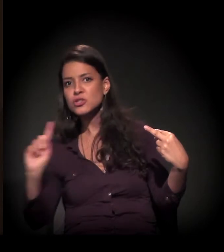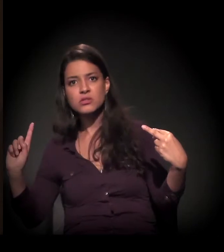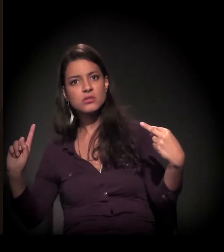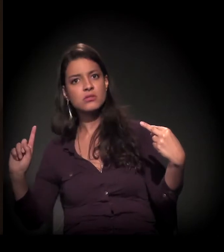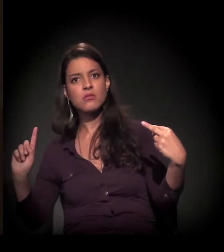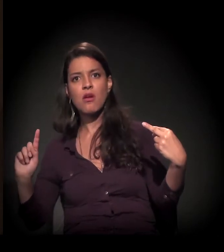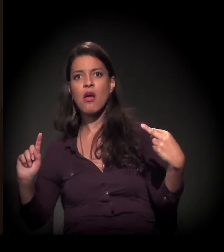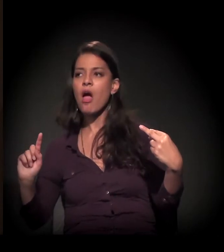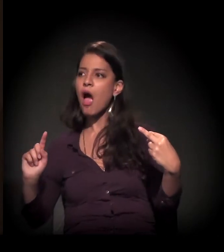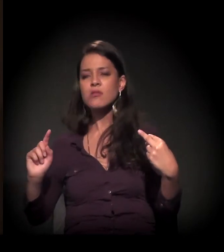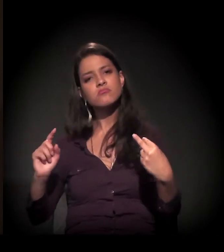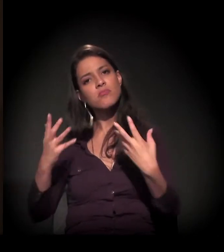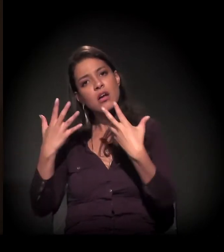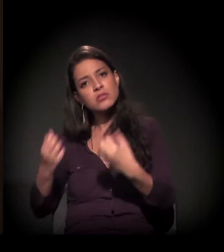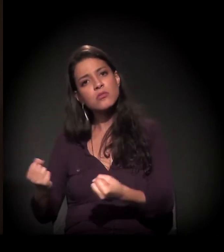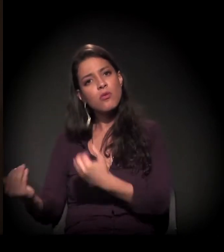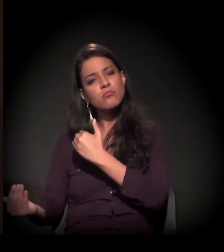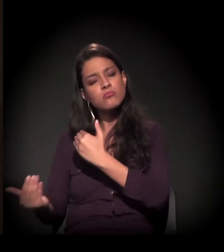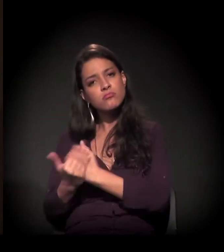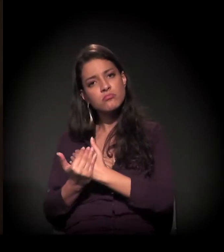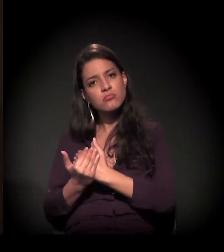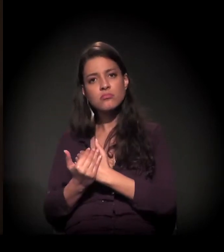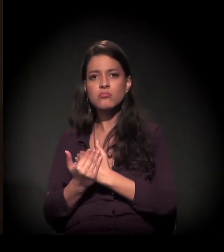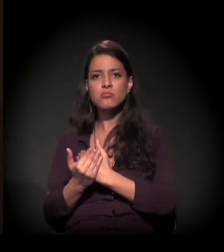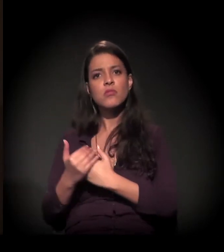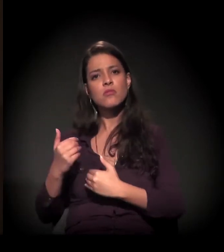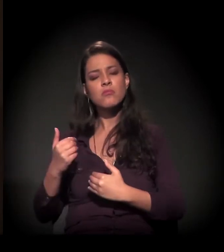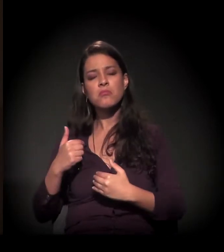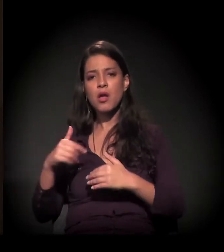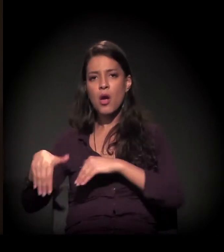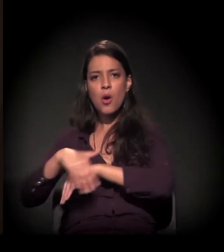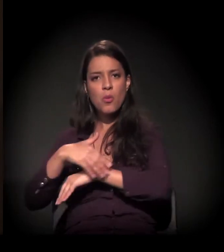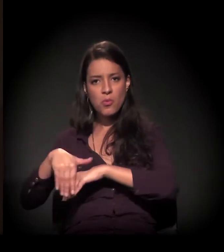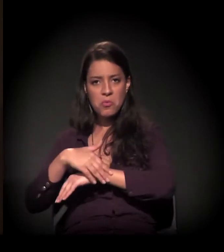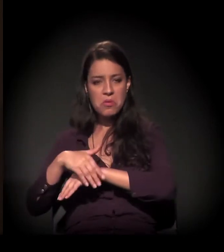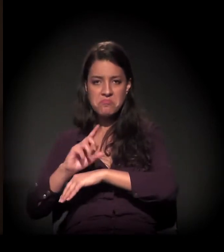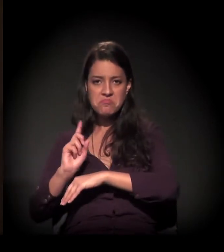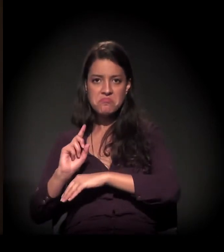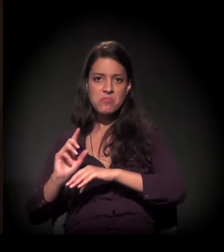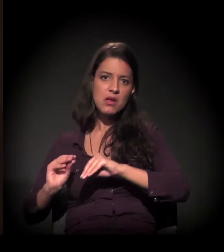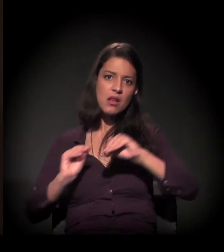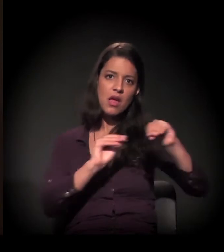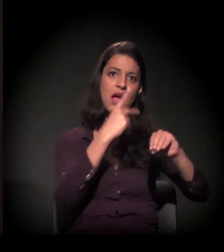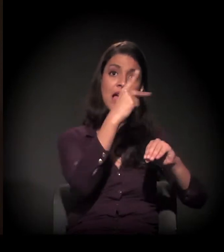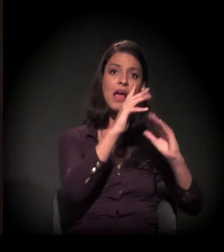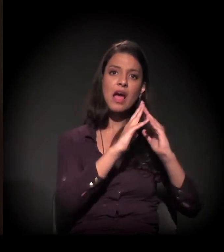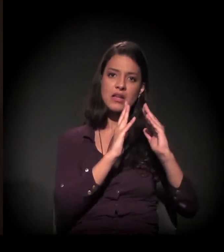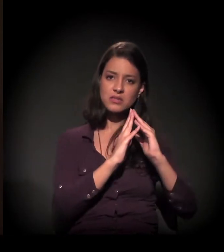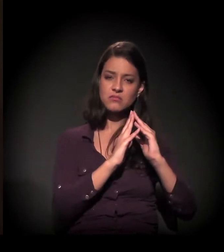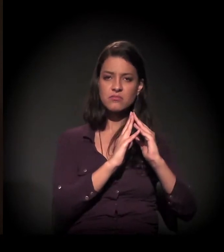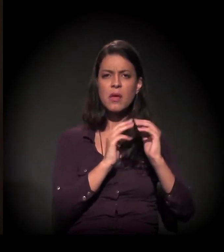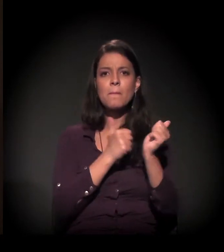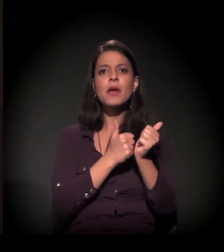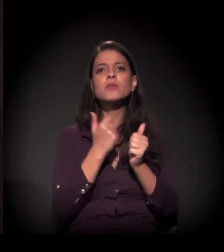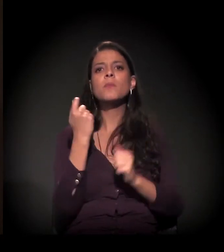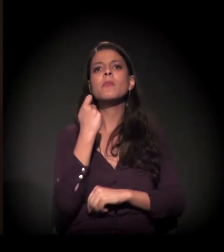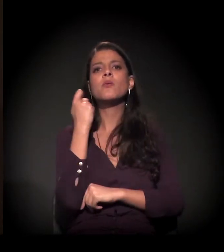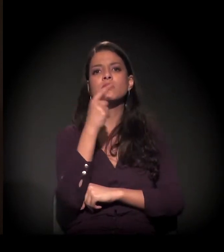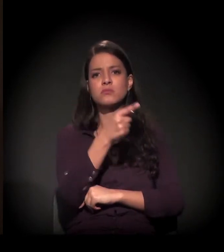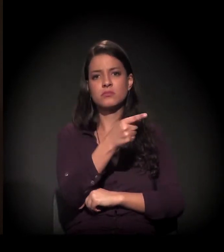E a Vânia me tirou das ruas. Ela morava na Rua Doutor Seng, aqui perto da Paulista, e ela me trouxe para a casa dela.